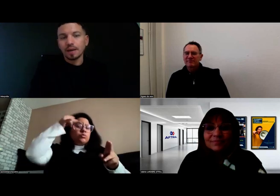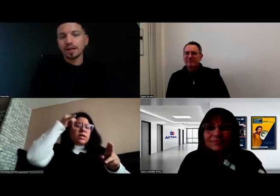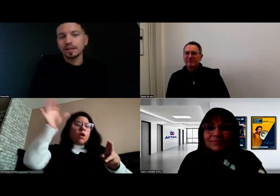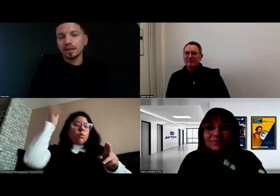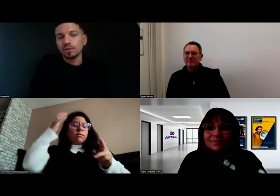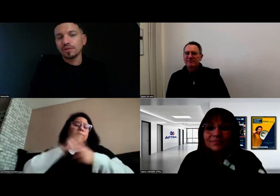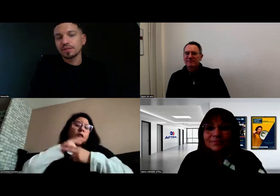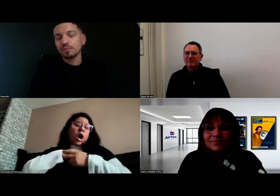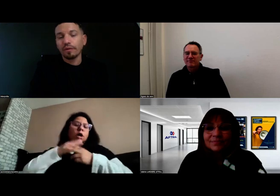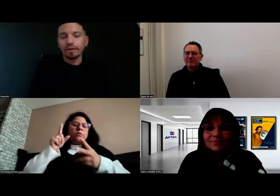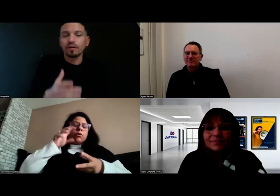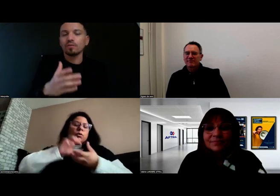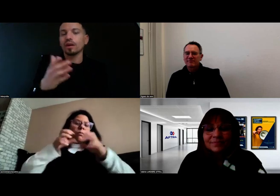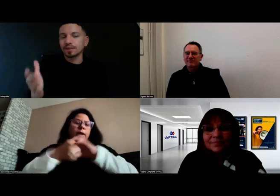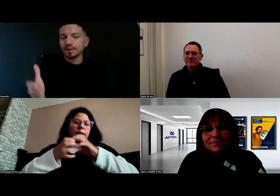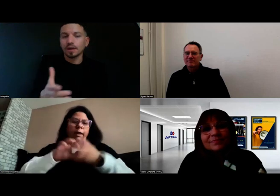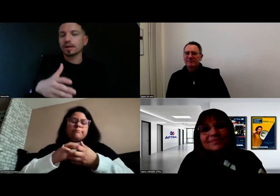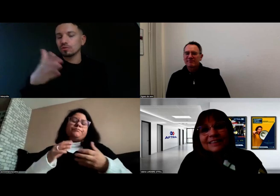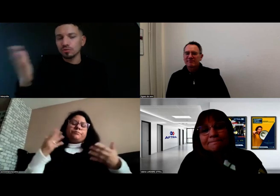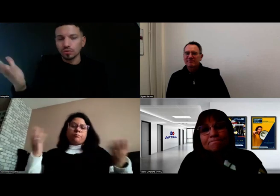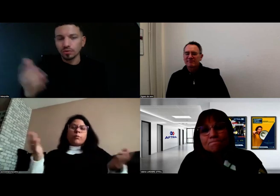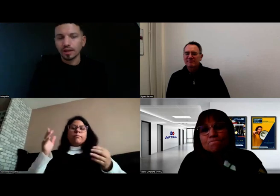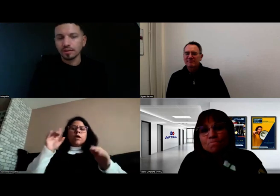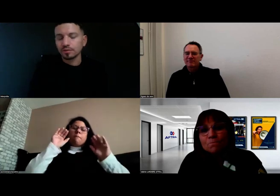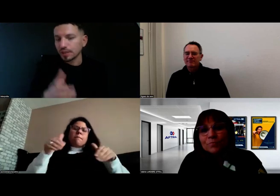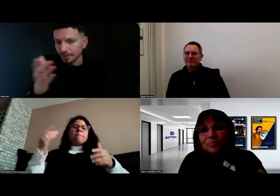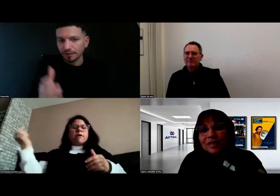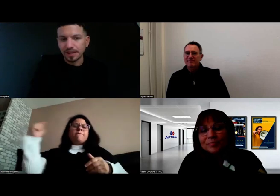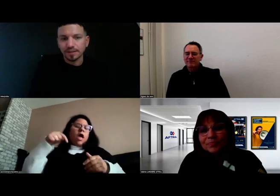Après, il y a eu effectivement des interprètes ou des interfaces,